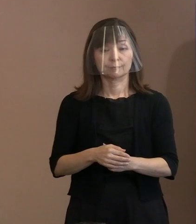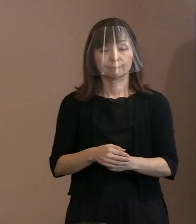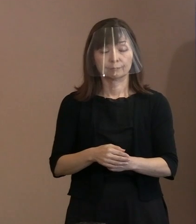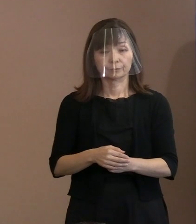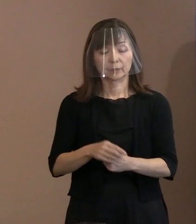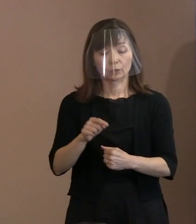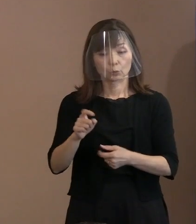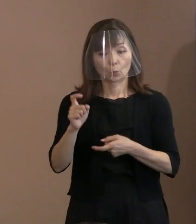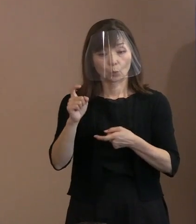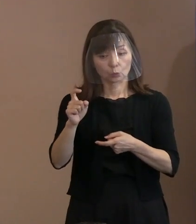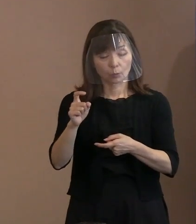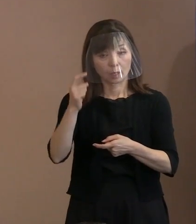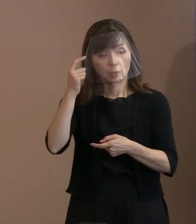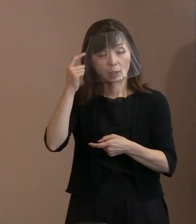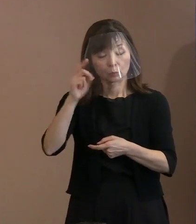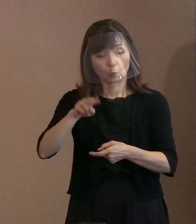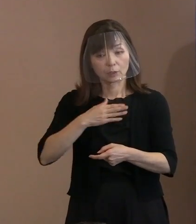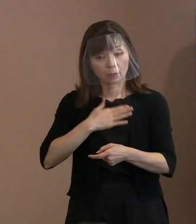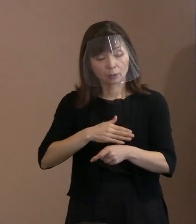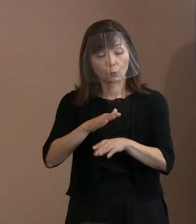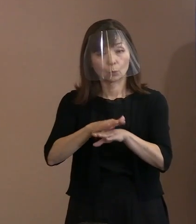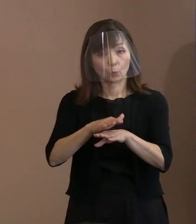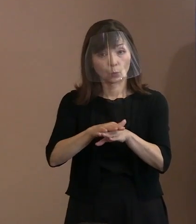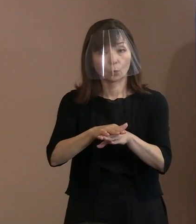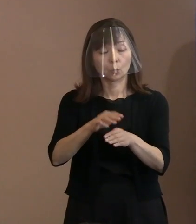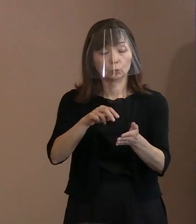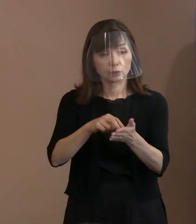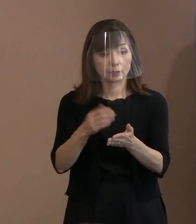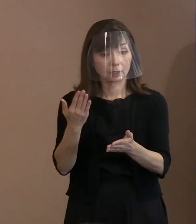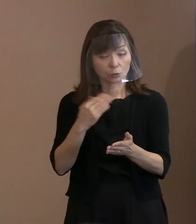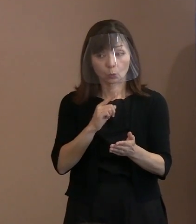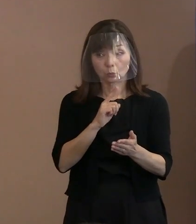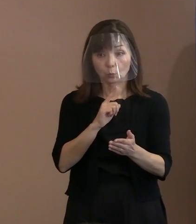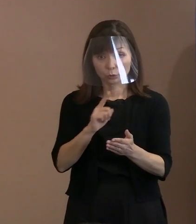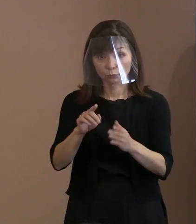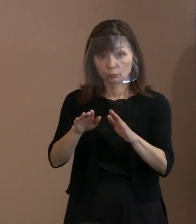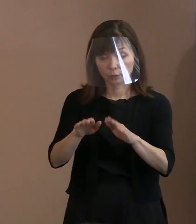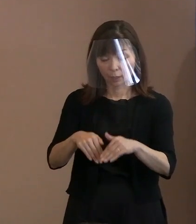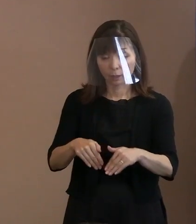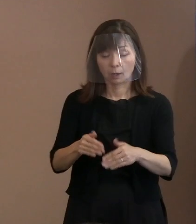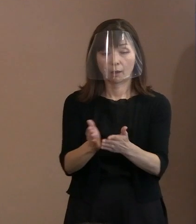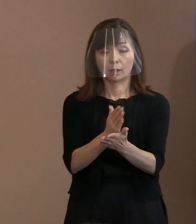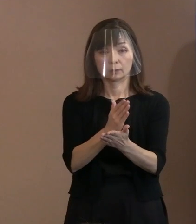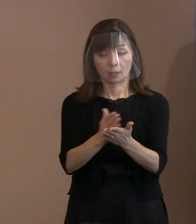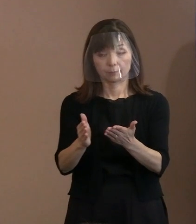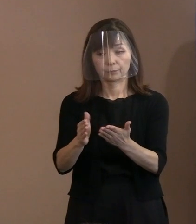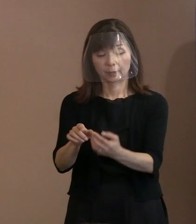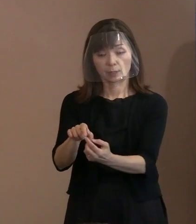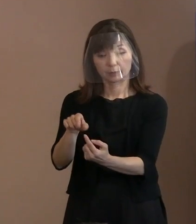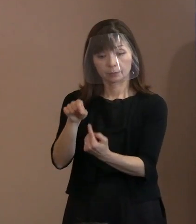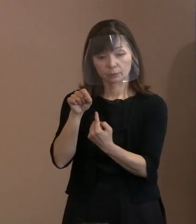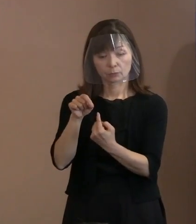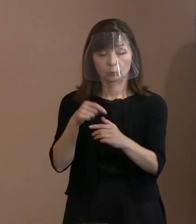概要で申し上げたような判断をして これを取り込もうと､ こう考えたわけであります｡